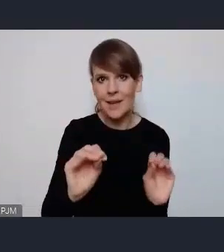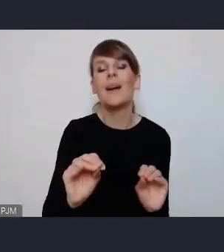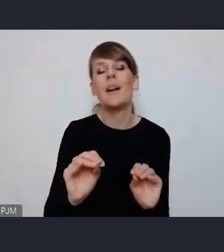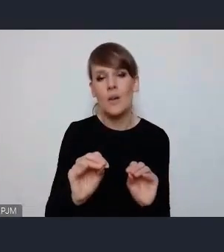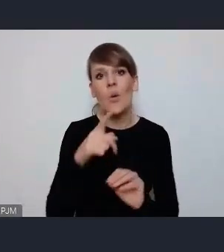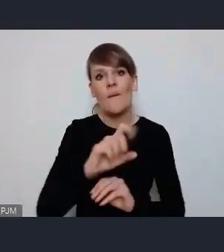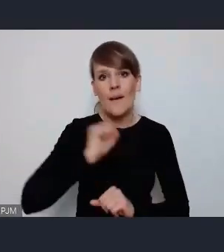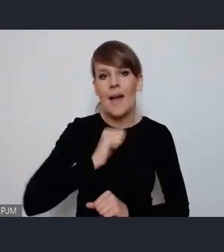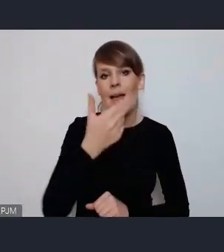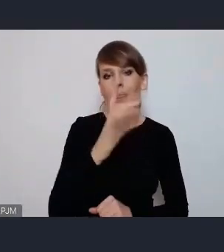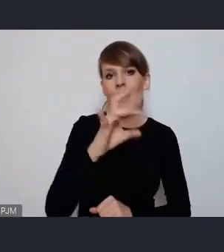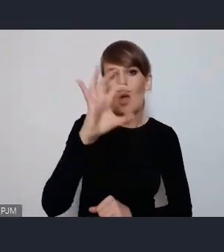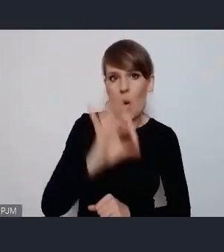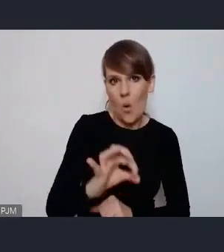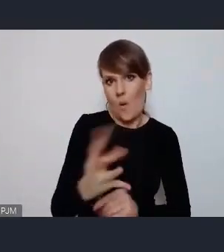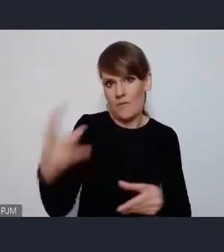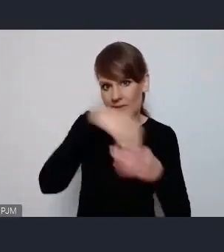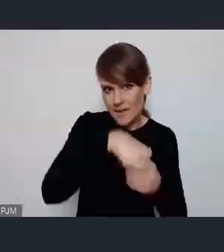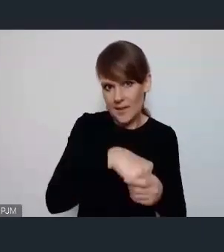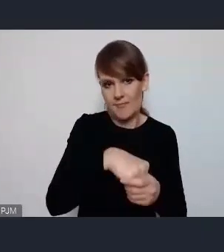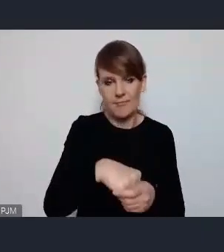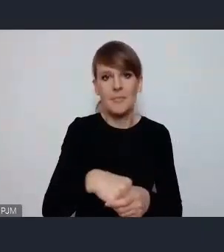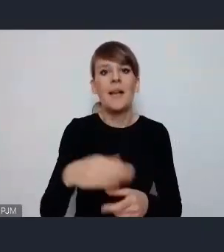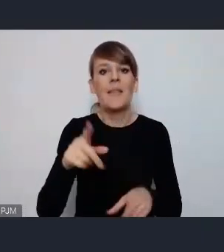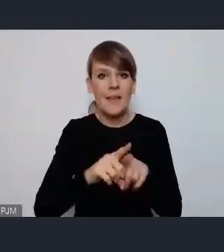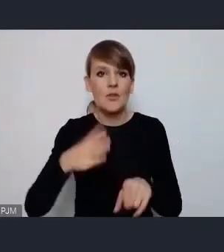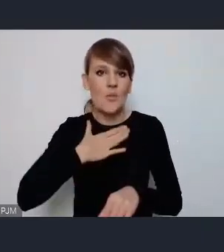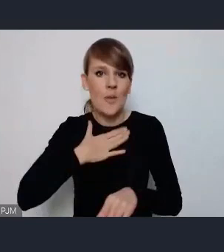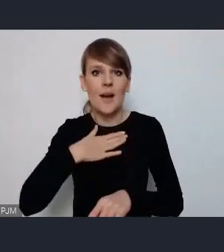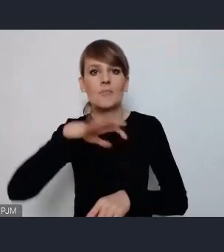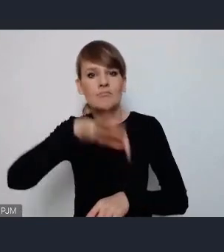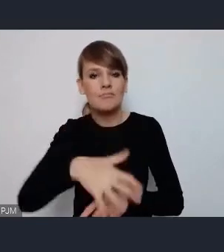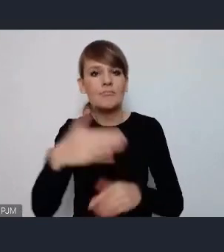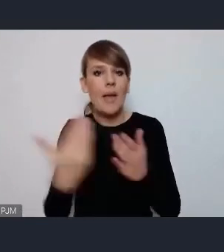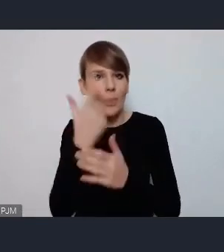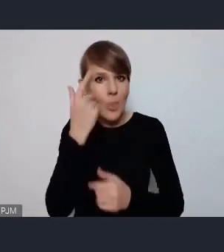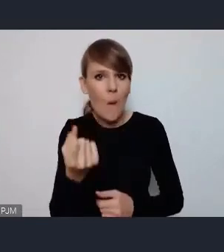NGO-sy zafunkcjonowały mamy scenę innowacji. To również